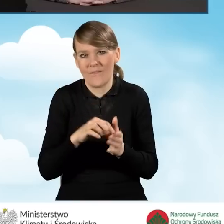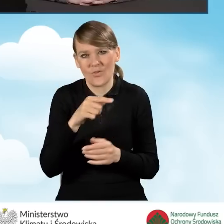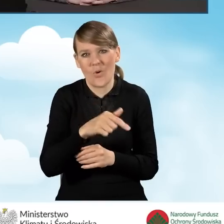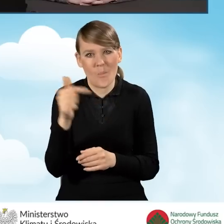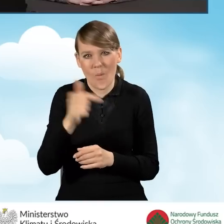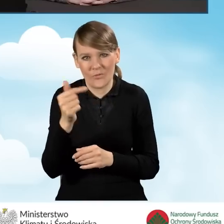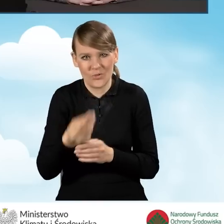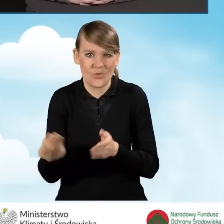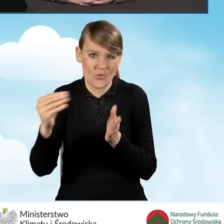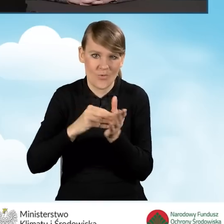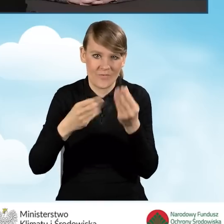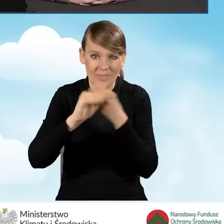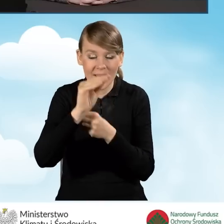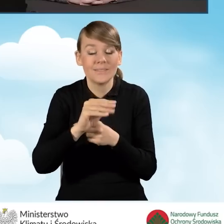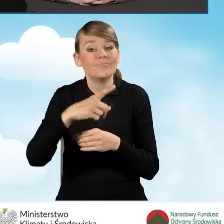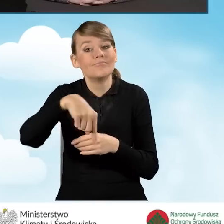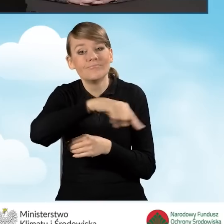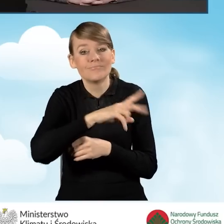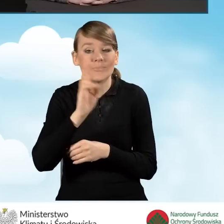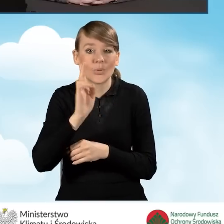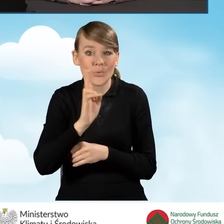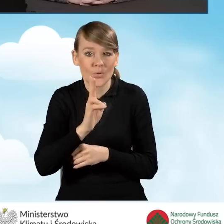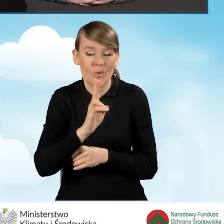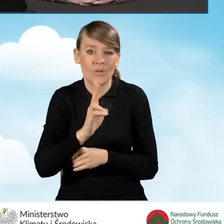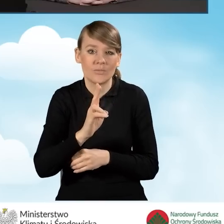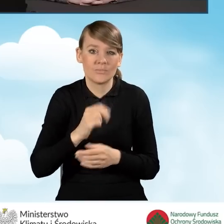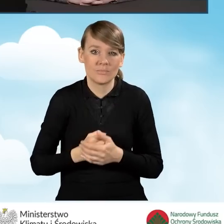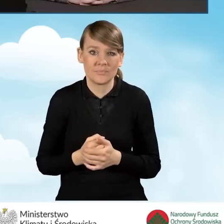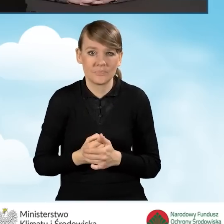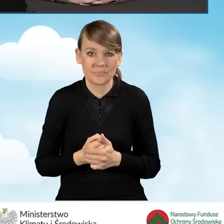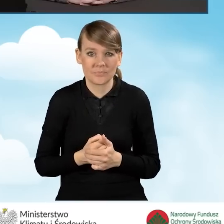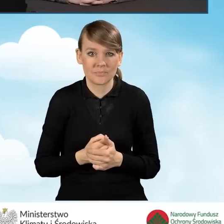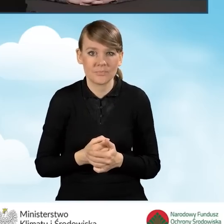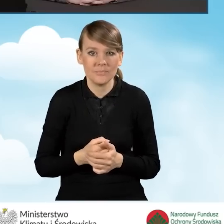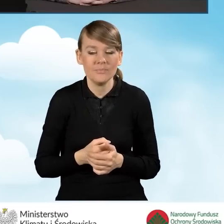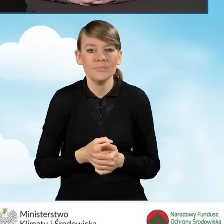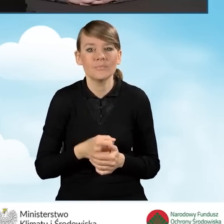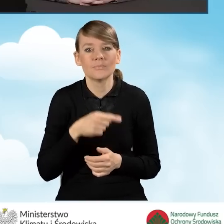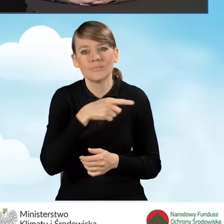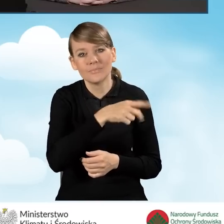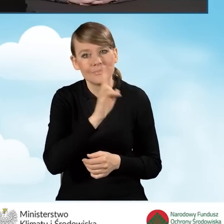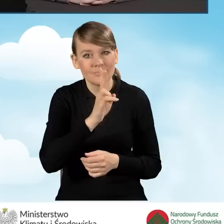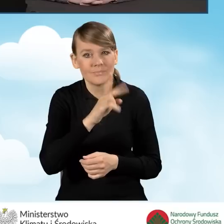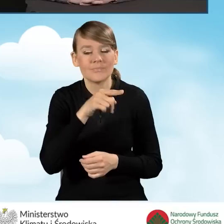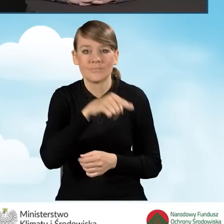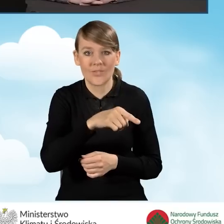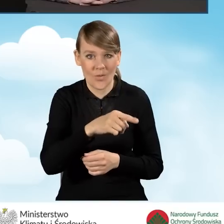szczególnie dla beneficjentów o podwyższonym i najwyższym poziomie dofinansowania.